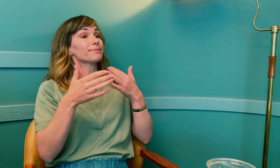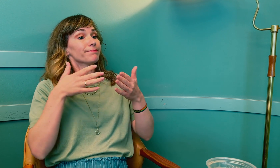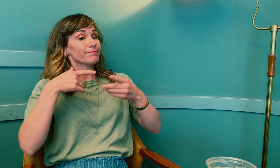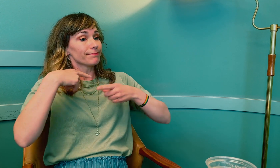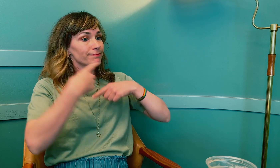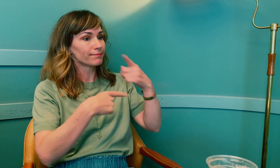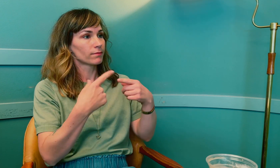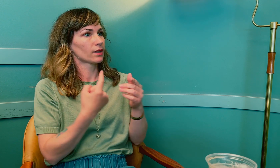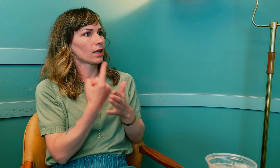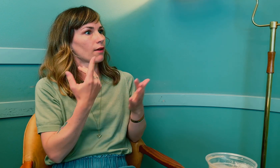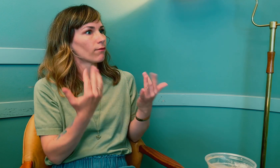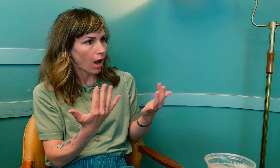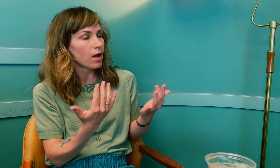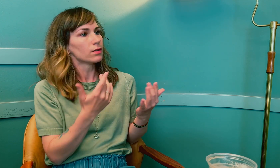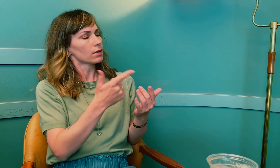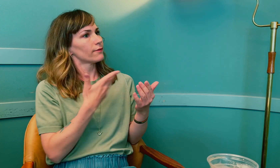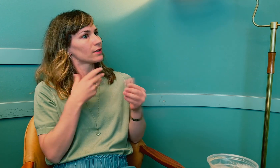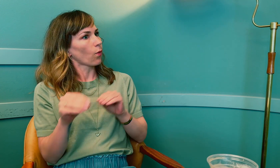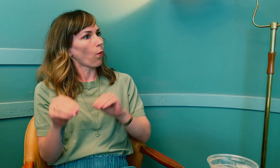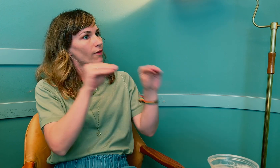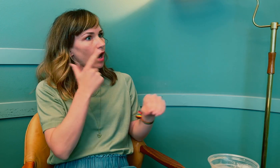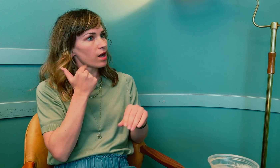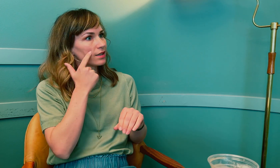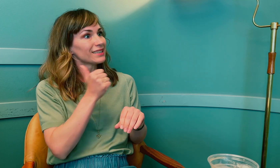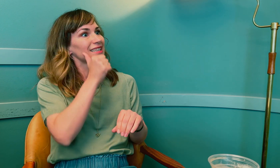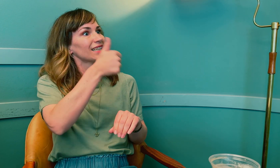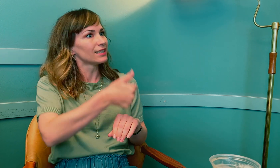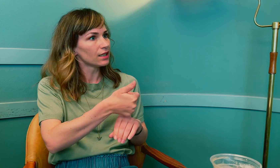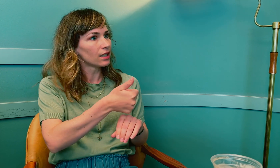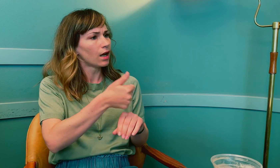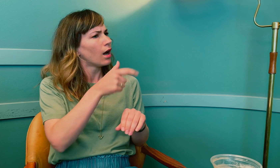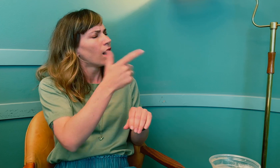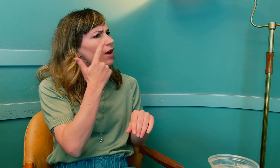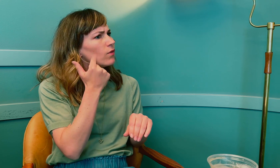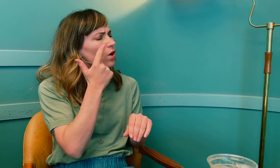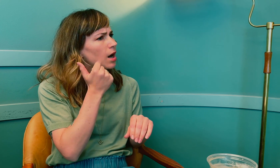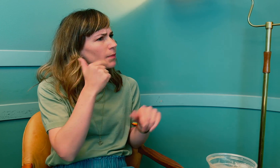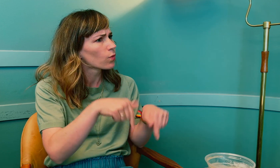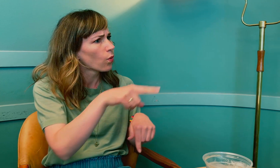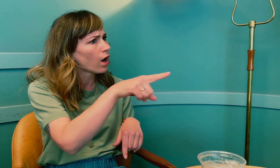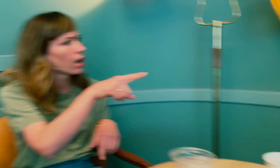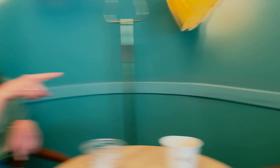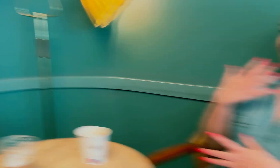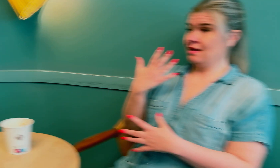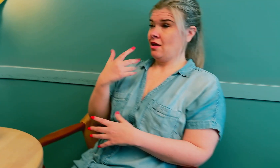Det neste som skjedde, var at du kom tidlig i overgangsalderen. Hvor gammel er du nå?